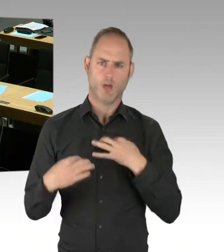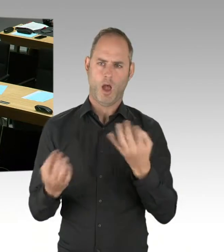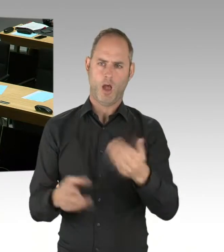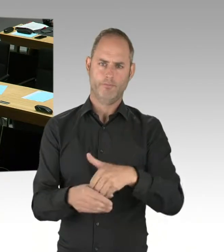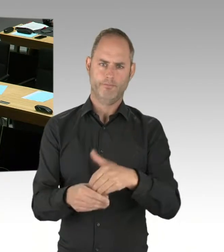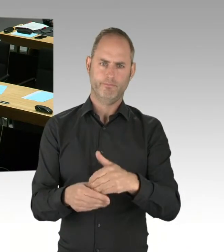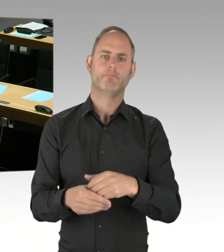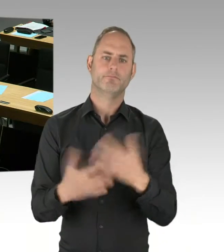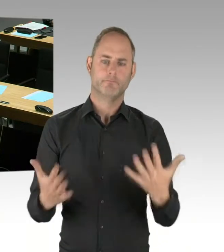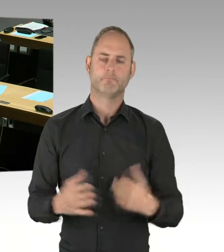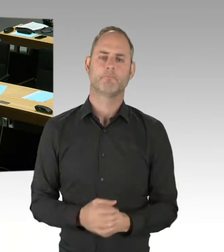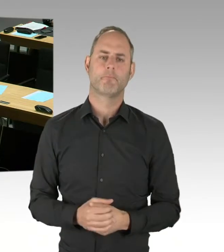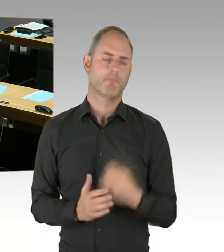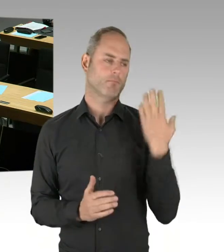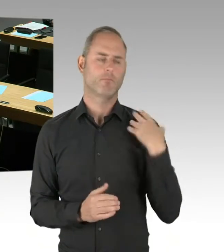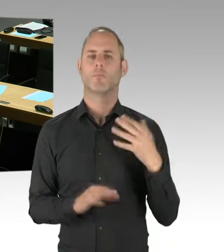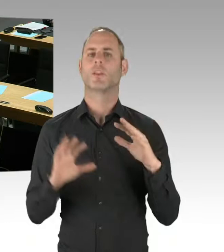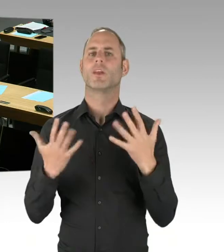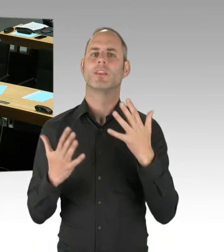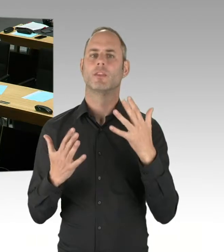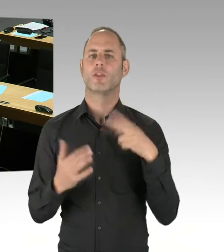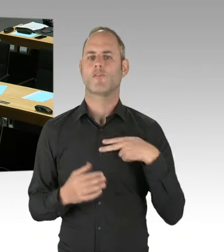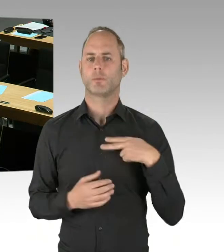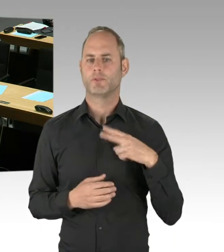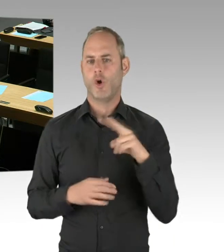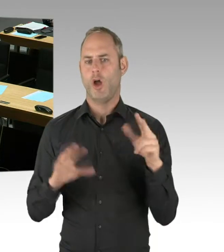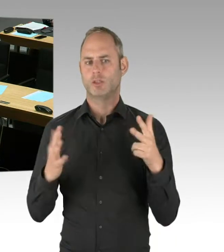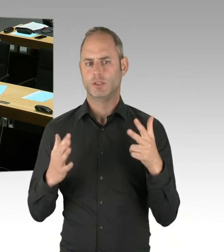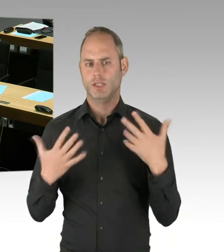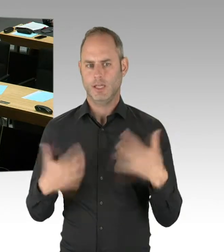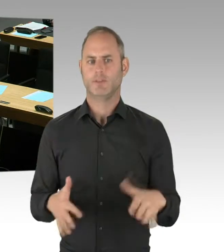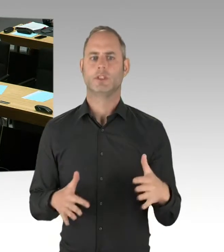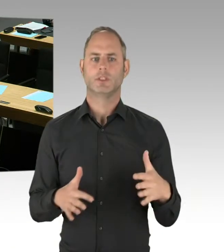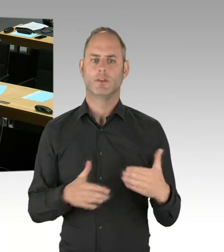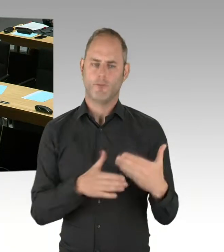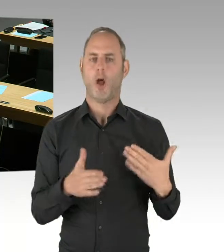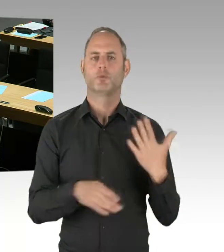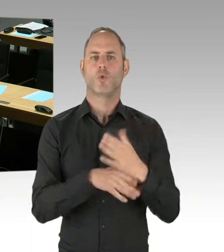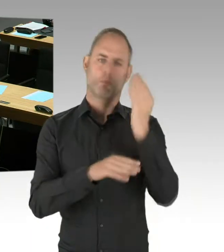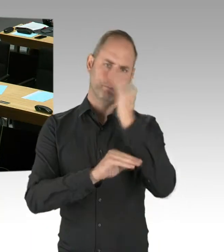im Supplement der Europäischen Gemeinschaft. Wie üblich ist dort eine Jahresfrist, sodass nach einem Jahr,